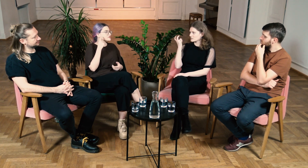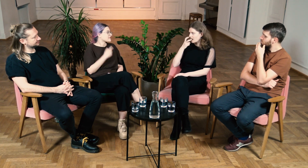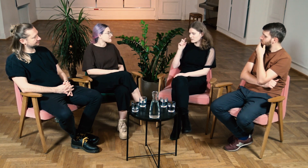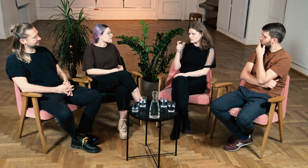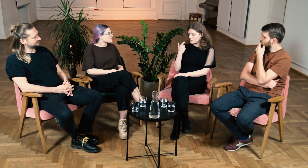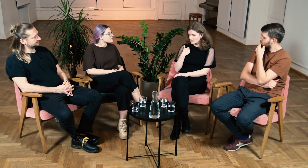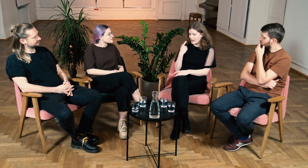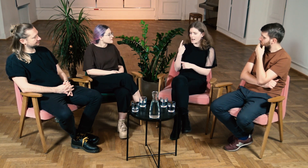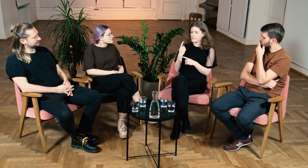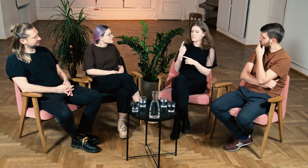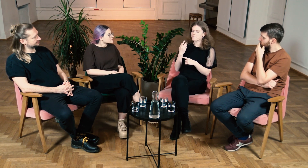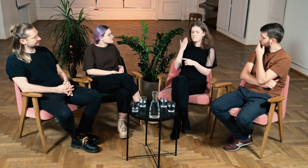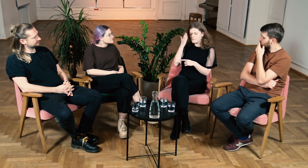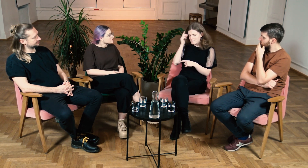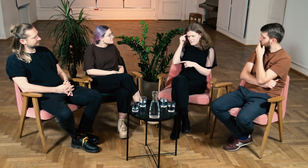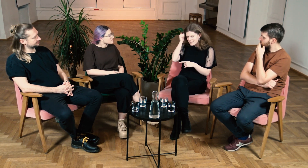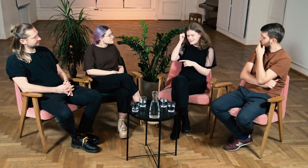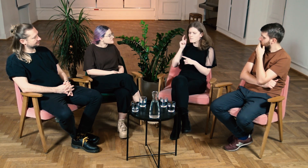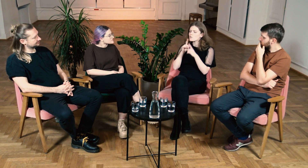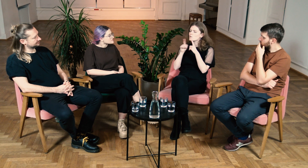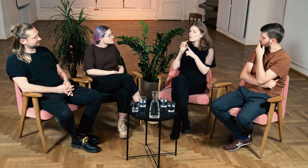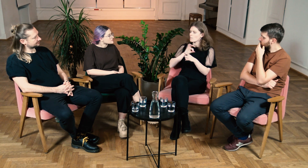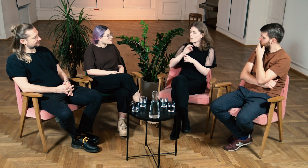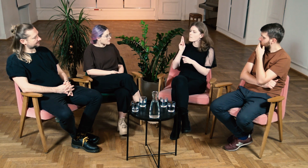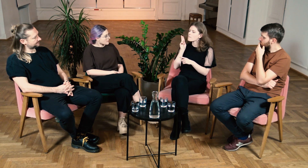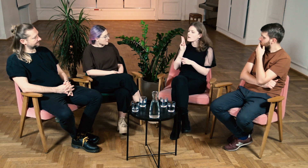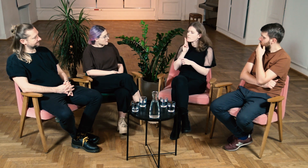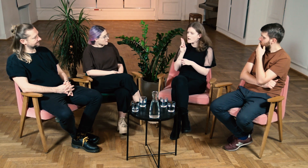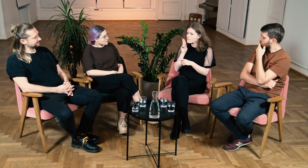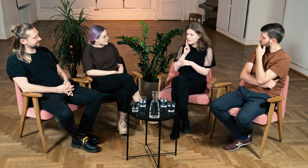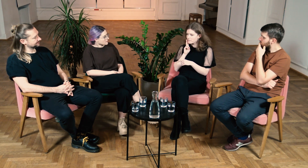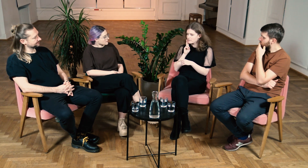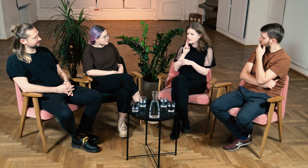B: Tak. Ciekawe jest to, że bardzo dobrze pamiętam rozmowę z moją mamą.